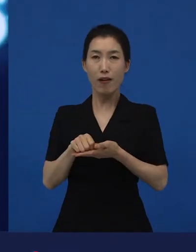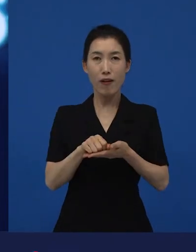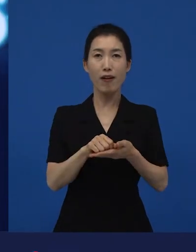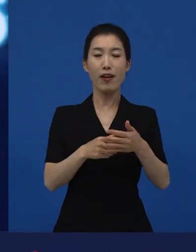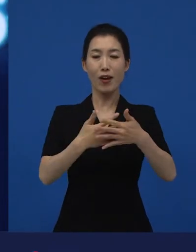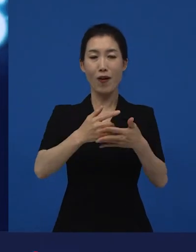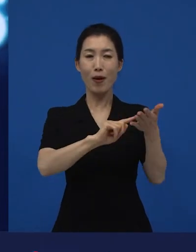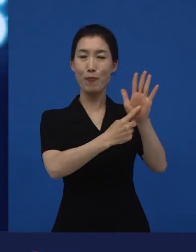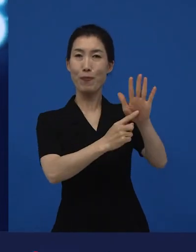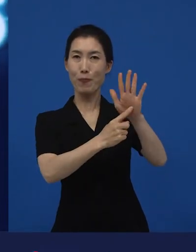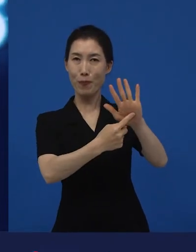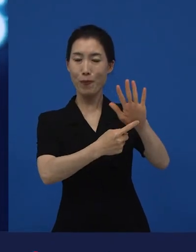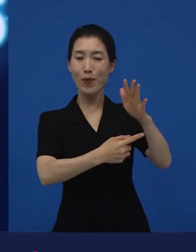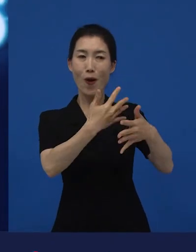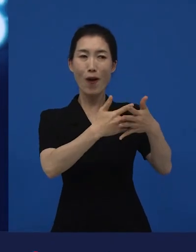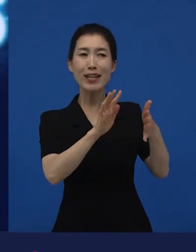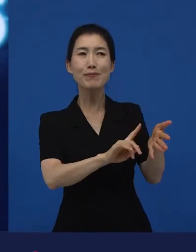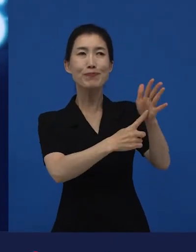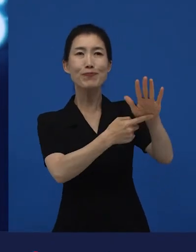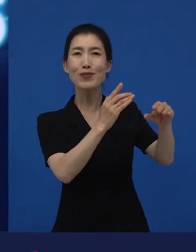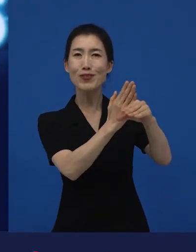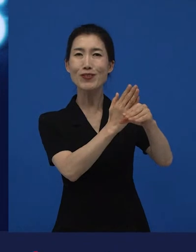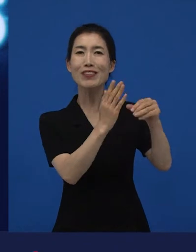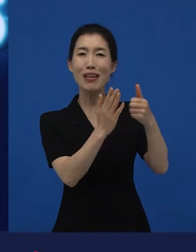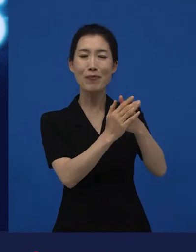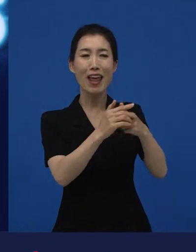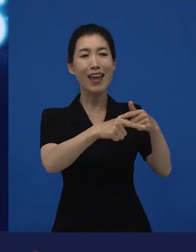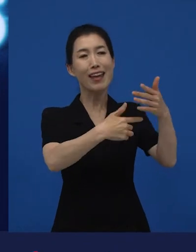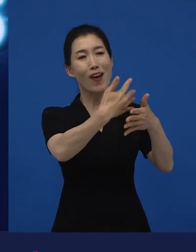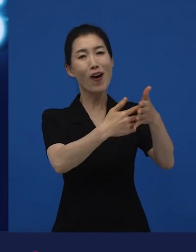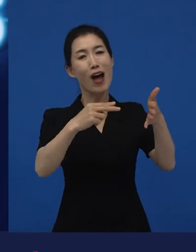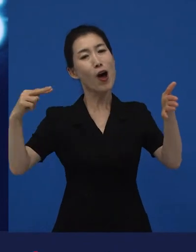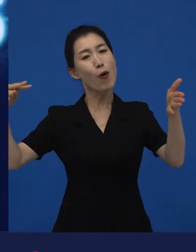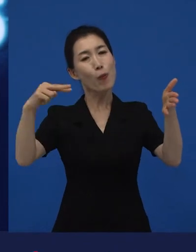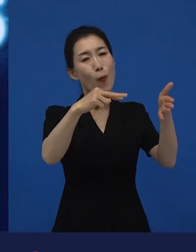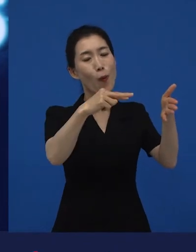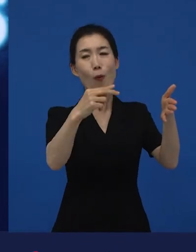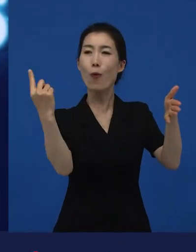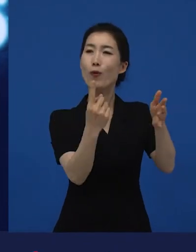저희가 수입하고 저희가 배급하는 영화가 여전히 영화관에 걸려 있기 때문에